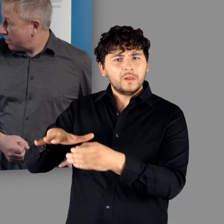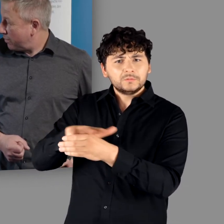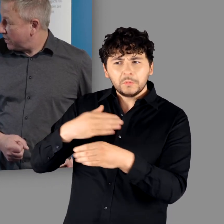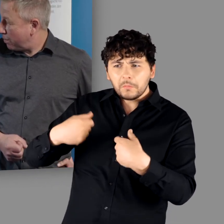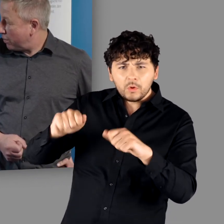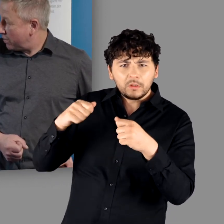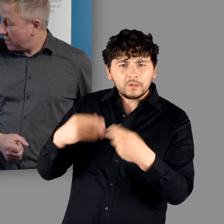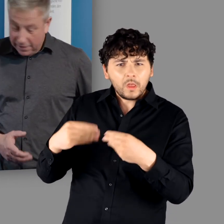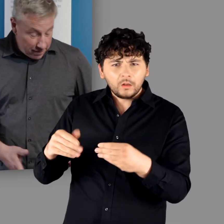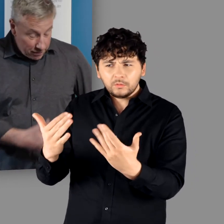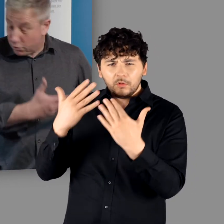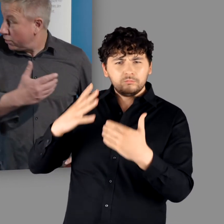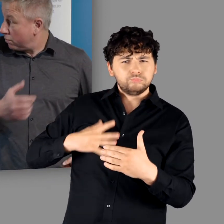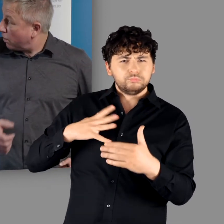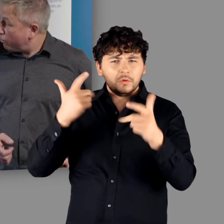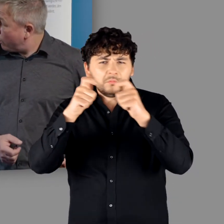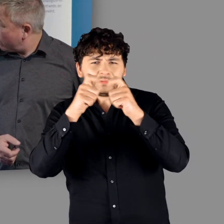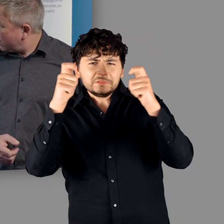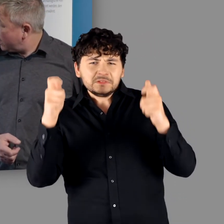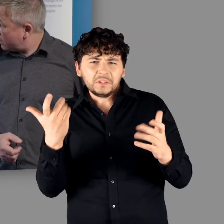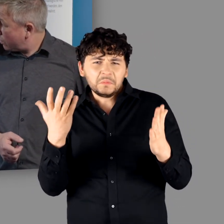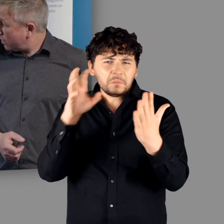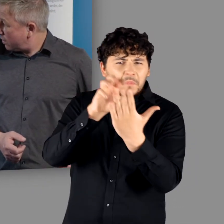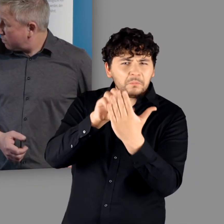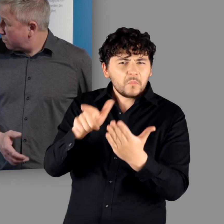mit welcher baulichen Qualität. Das hat wahrscheinlich zu einem Triumphbogen oder etwas ähnlichem gehört."